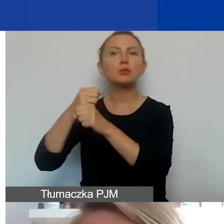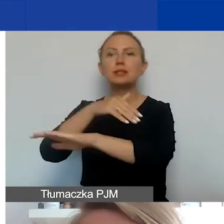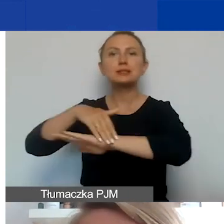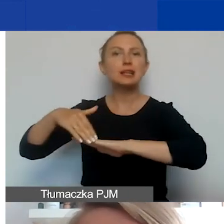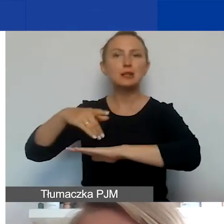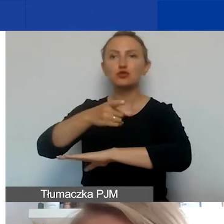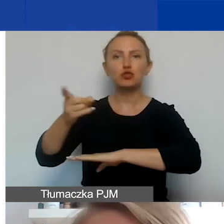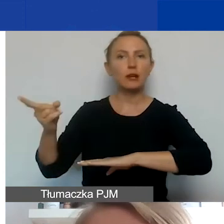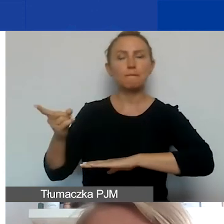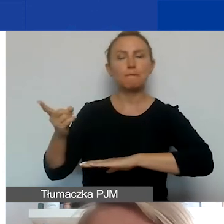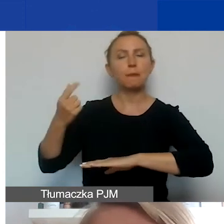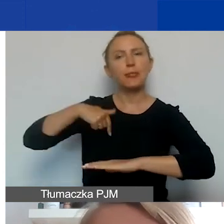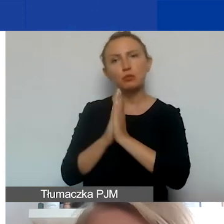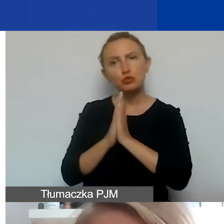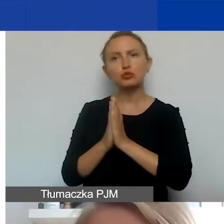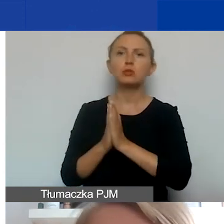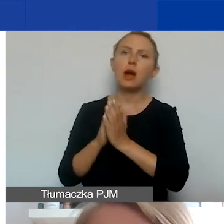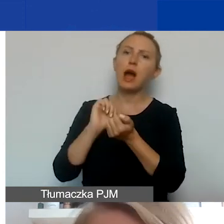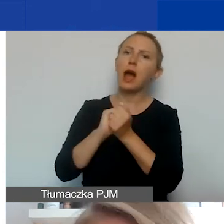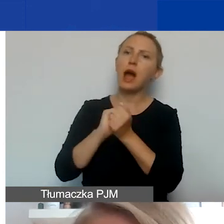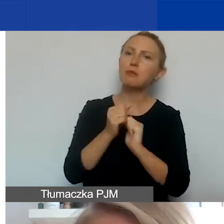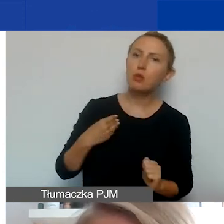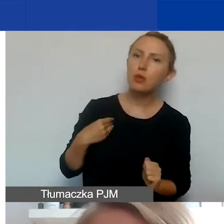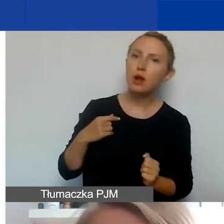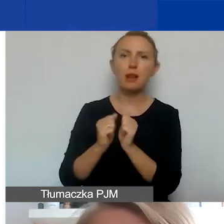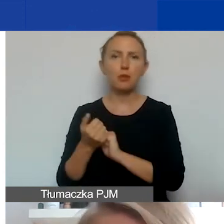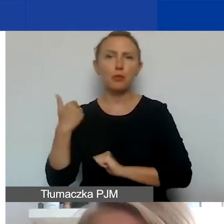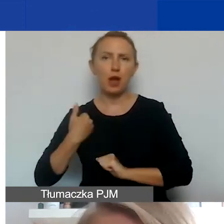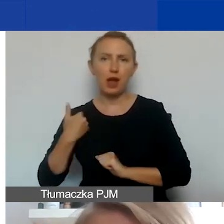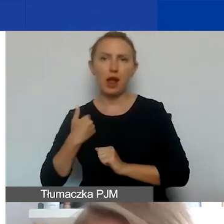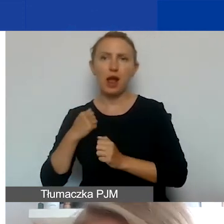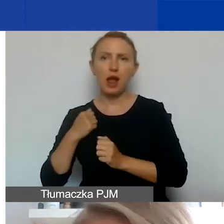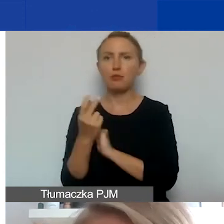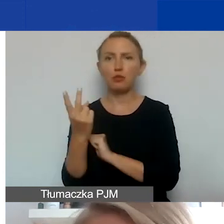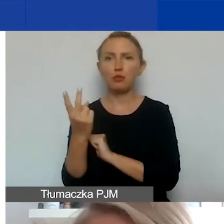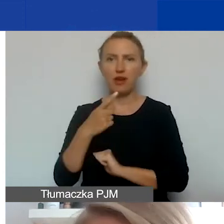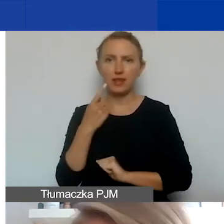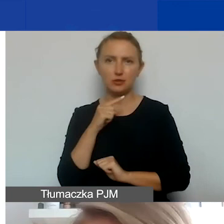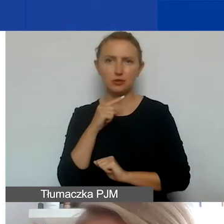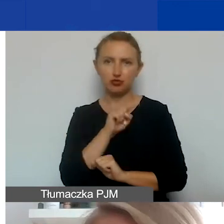prosimy, żeby było, albo po polsku, albo po angielsku, albo w wersji dwujęzycznej, jeżeli jest taki partner,